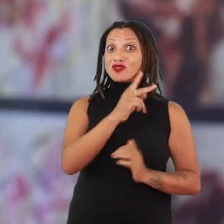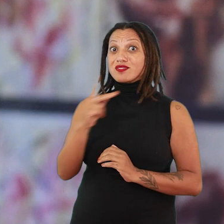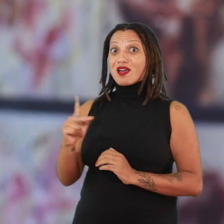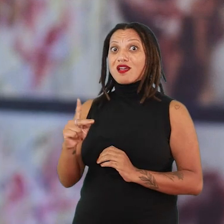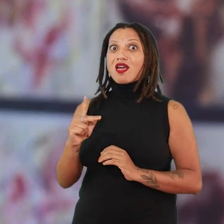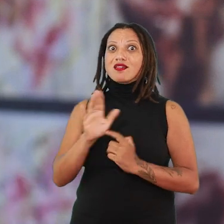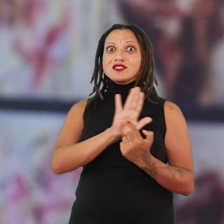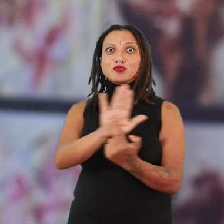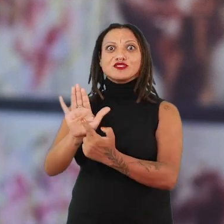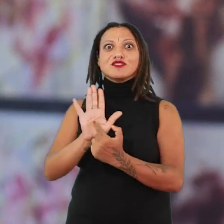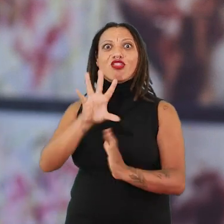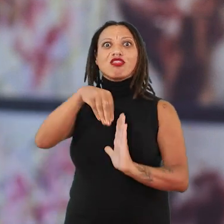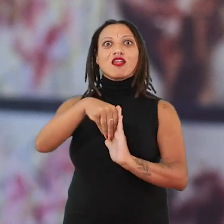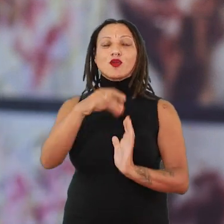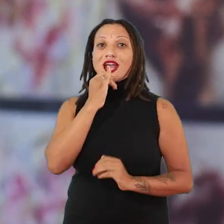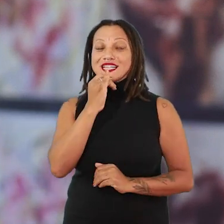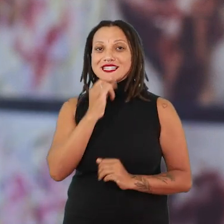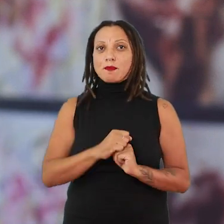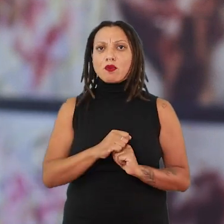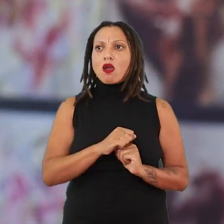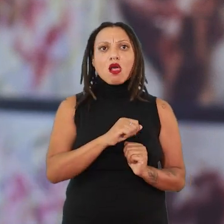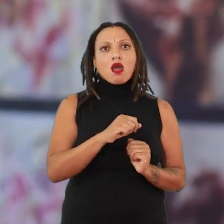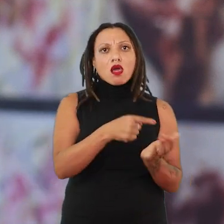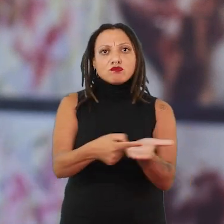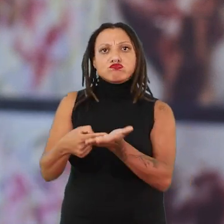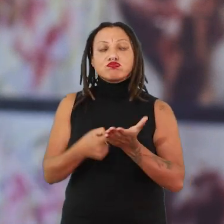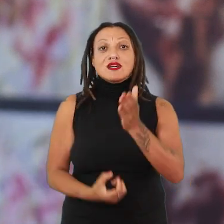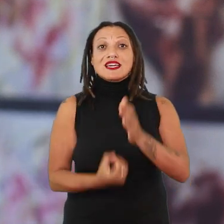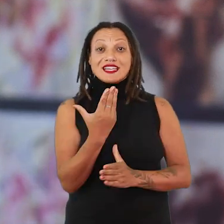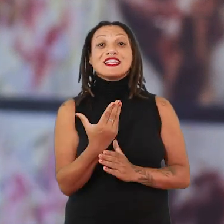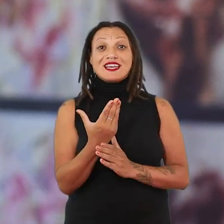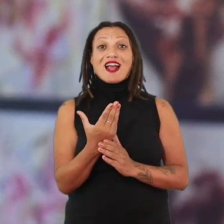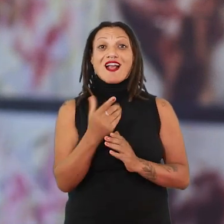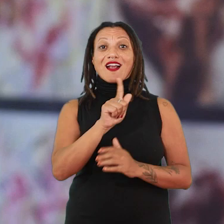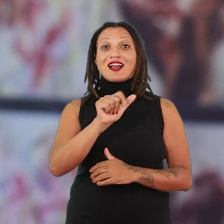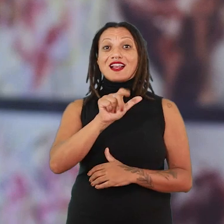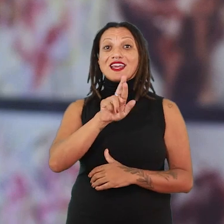Então ela vai criar, por exemplo, com outras artistas, uma galeria, a primeira fundada por mulheres